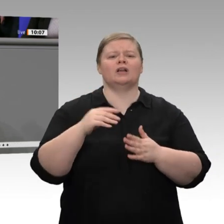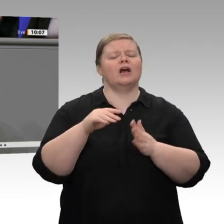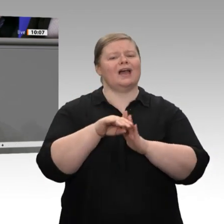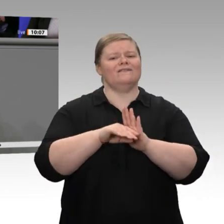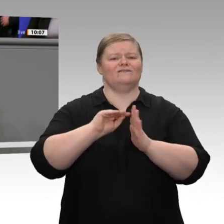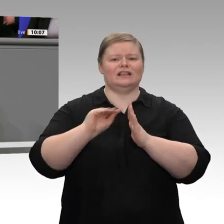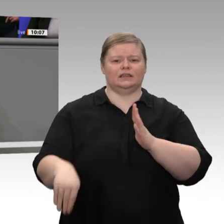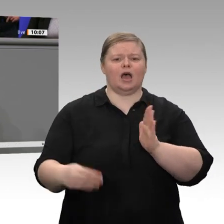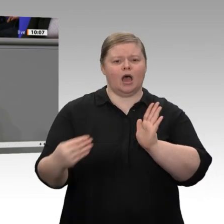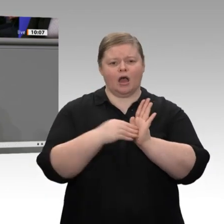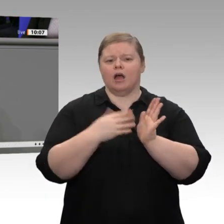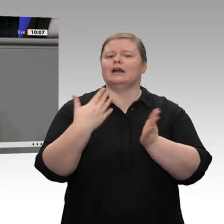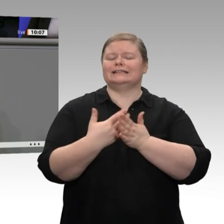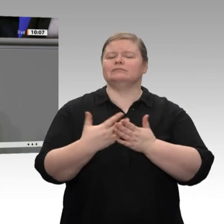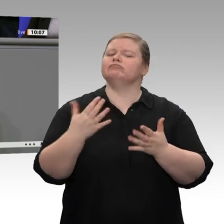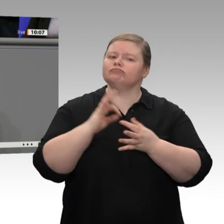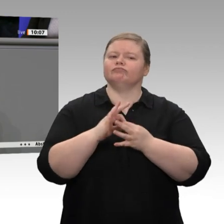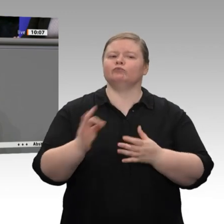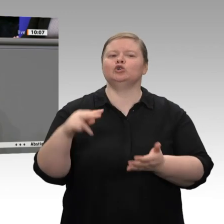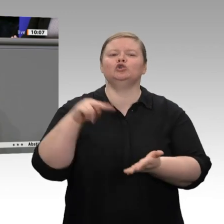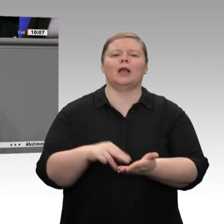eigentlich die Alarmglocken schrillen.